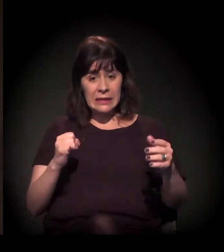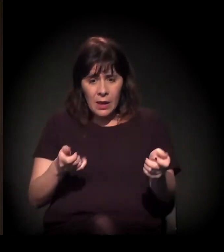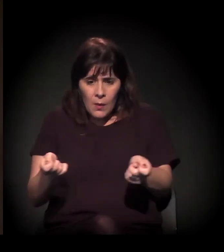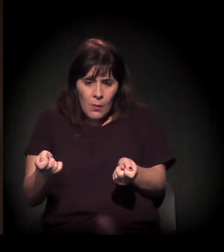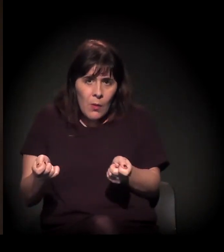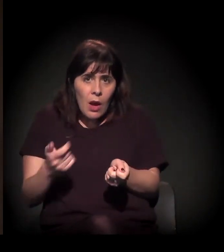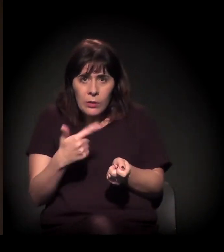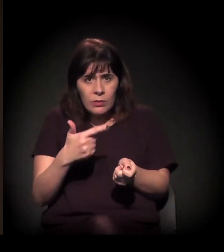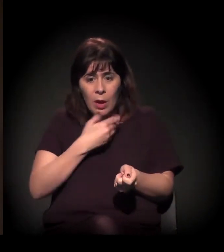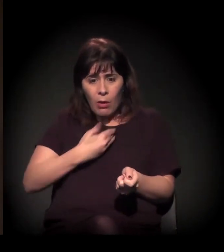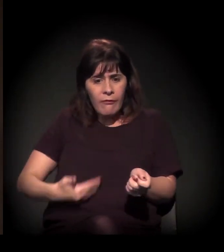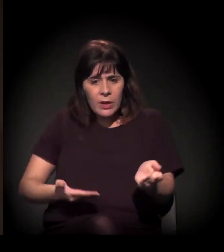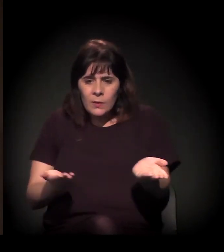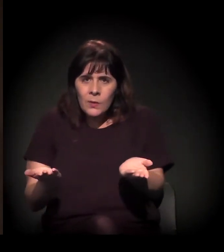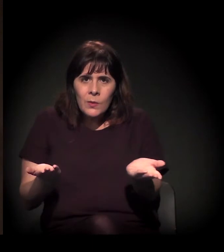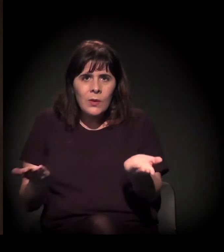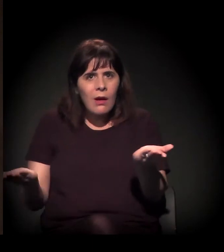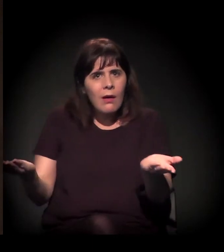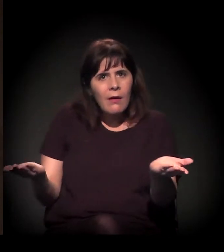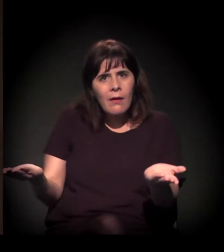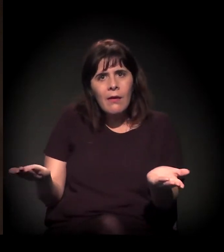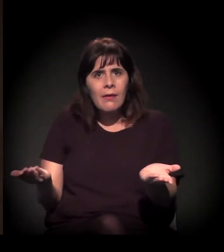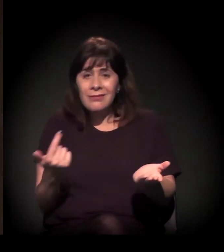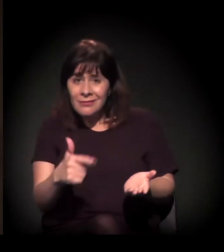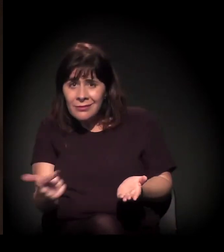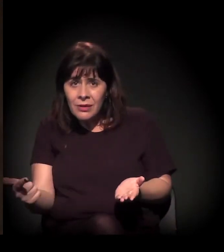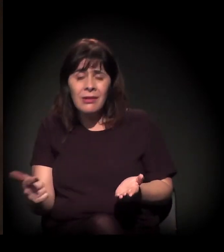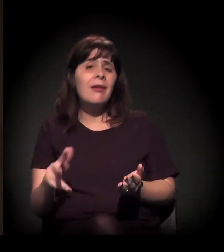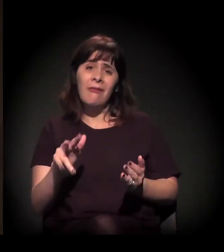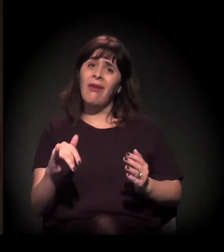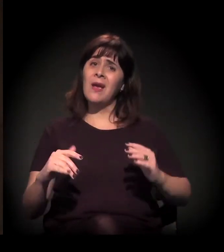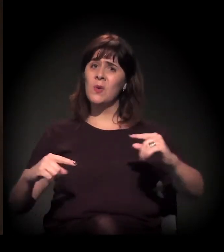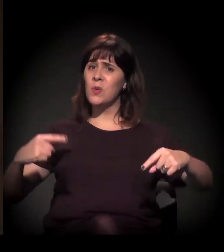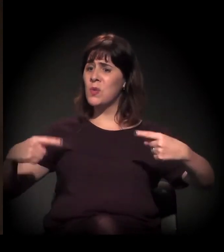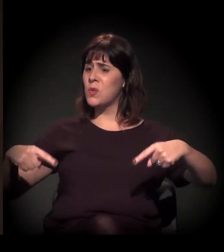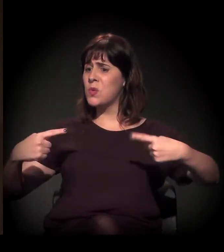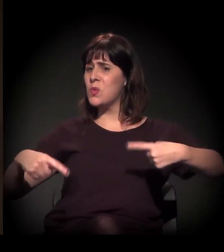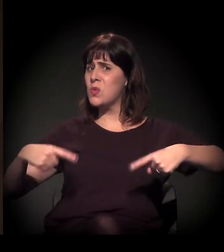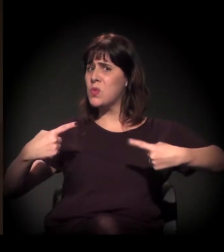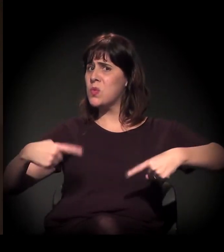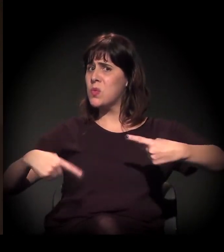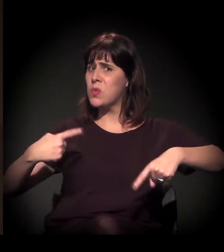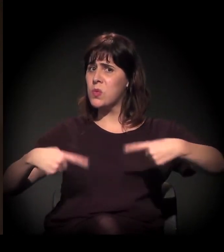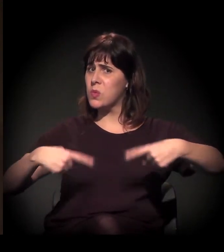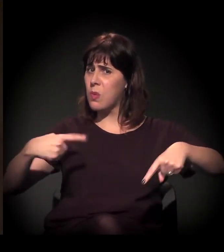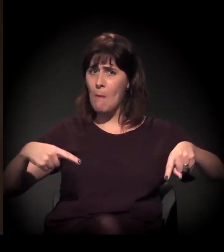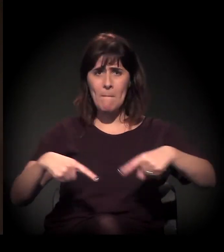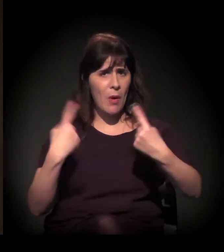das tensões, vai se alargando, vai aumentando cada vez mais.